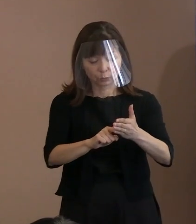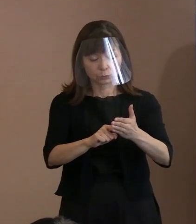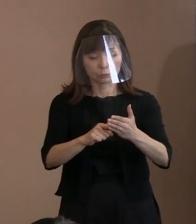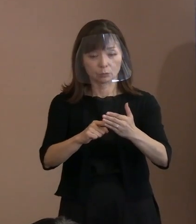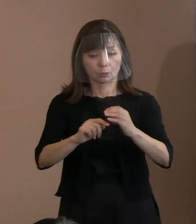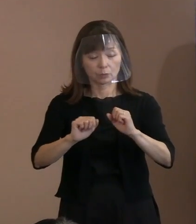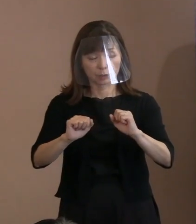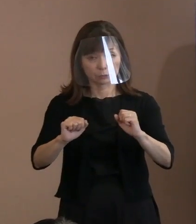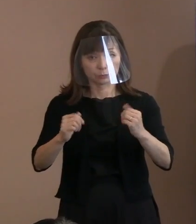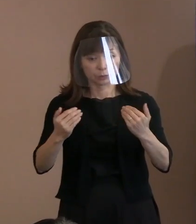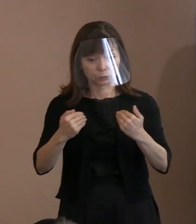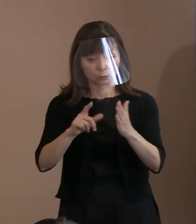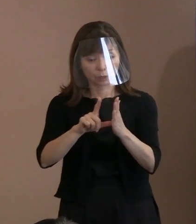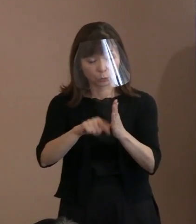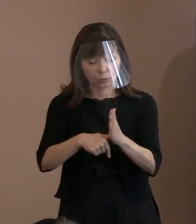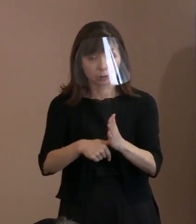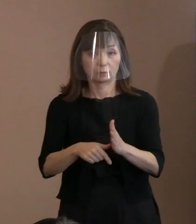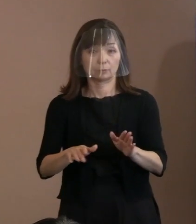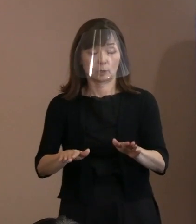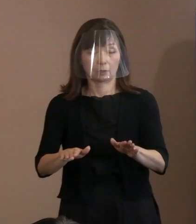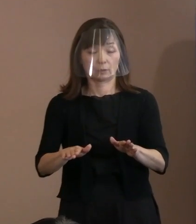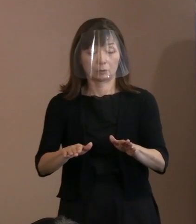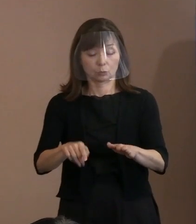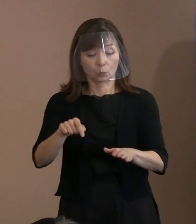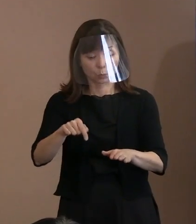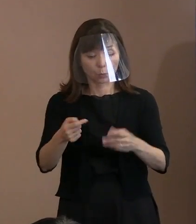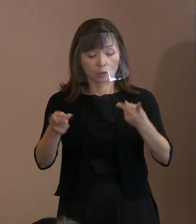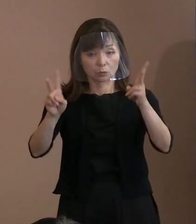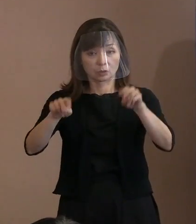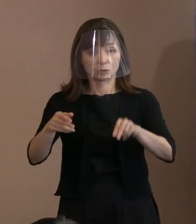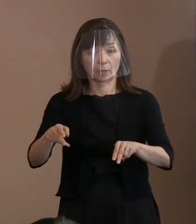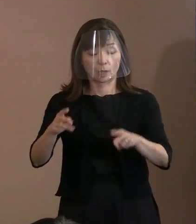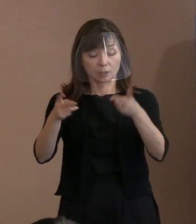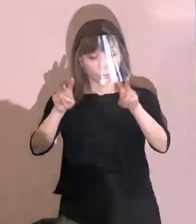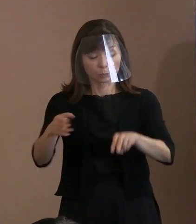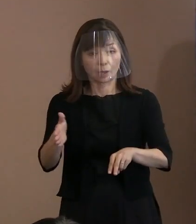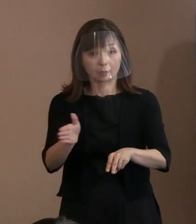被爆地ヒロシマから強く訴える 平和宣言にしたいと考え､